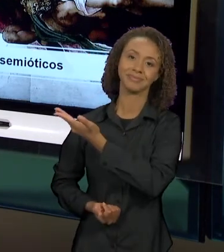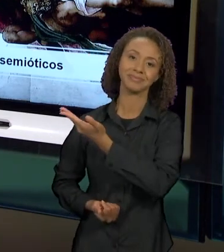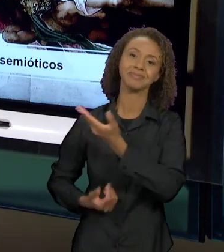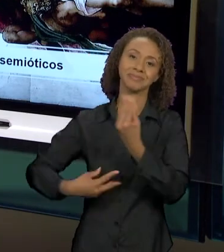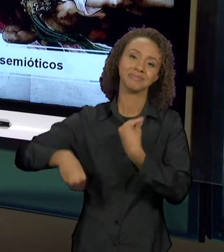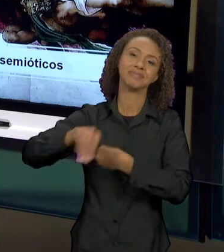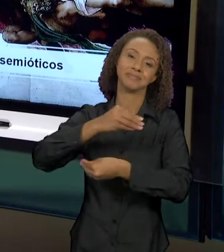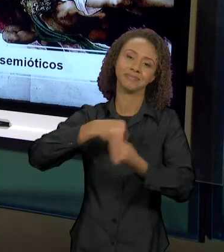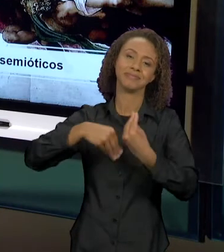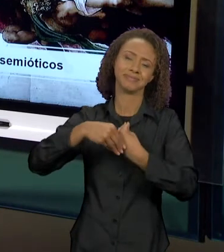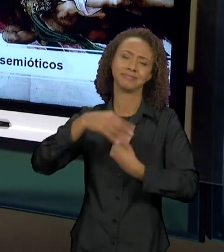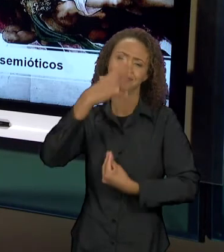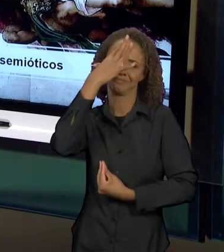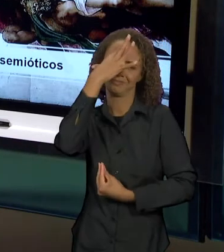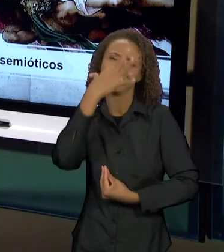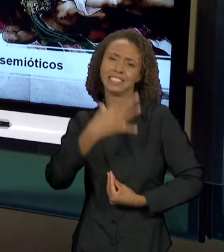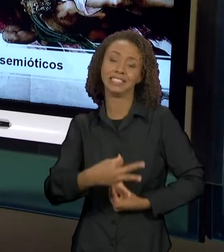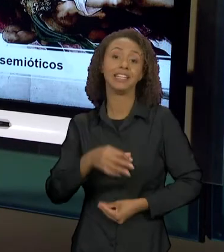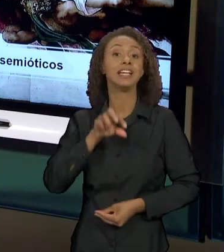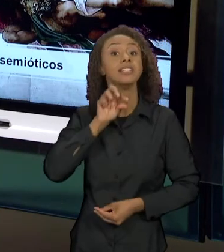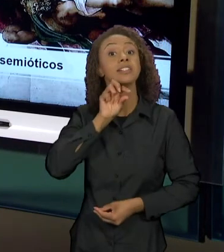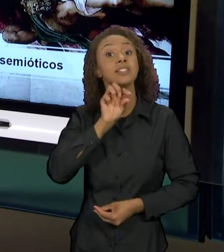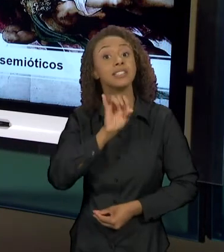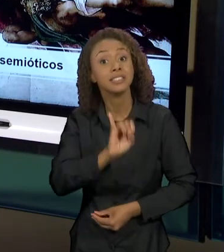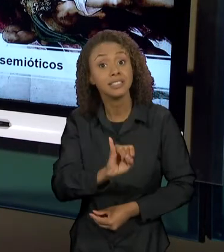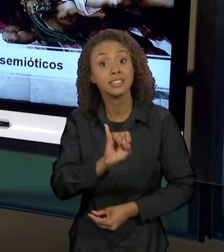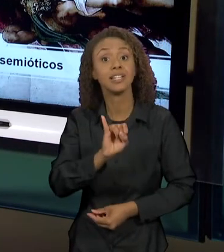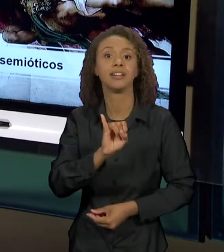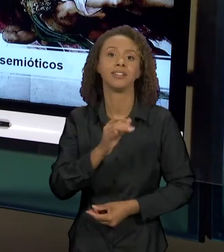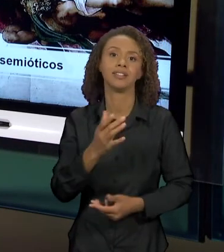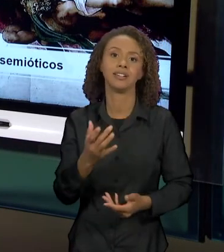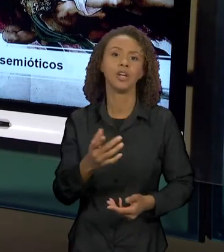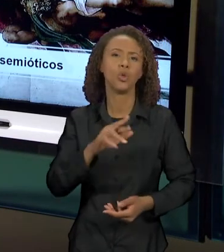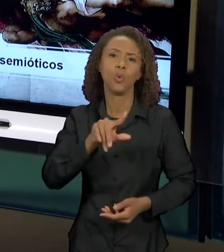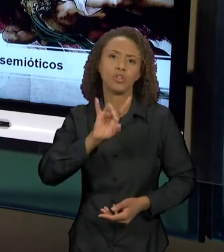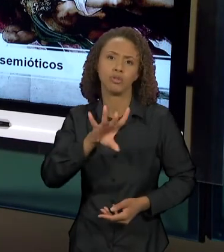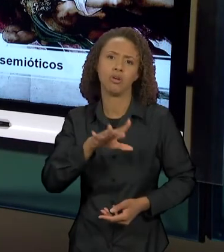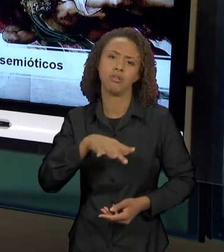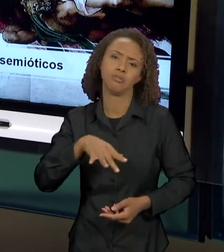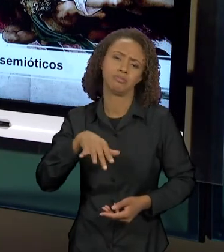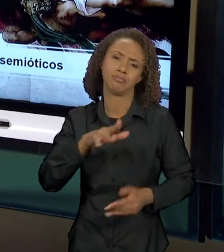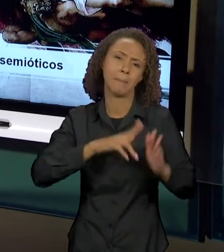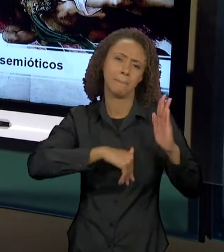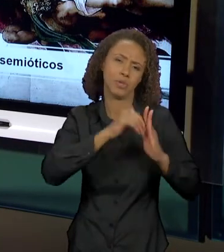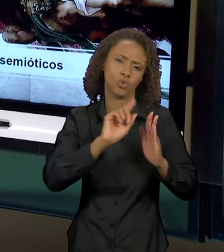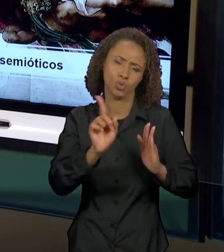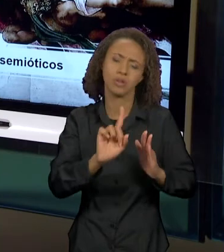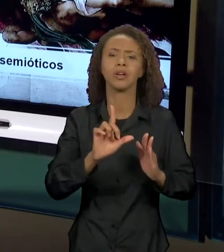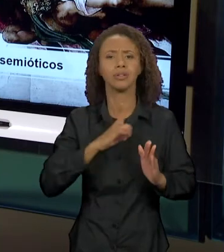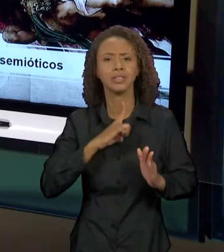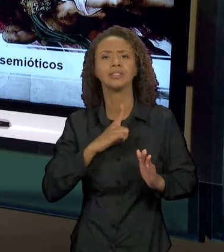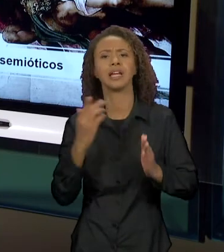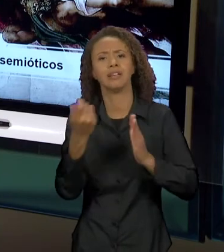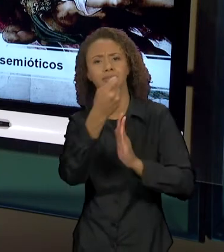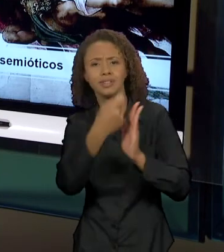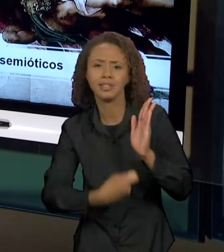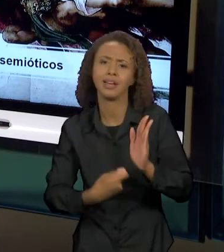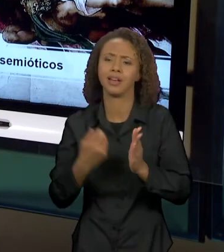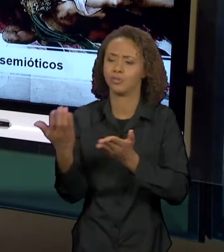POR AQUELES QUE, NÃO SÓ NA PINTURA OBVIAMENTE, NOS TEXTOS, NA LITERATURA INFANTIL, NA LITERATURA